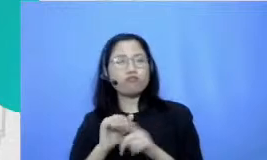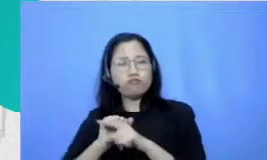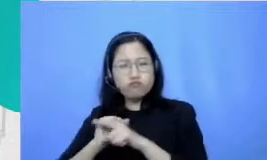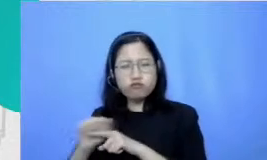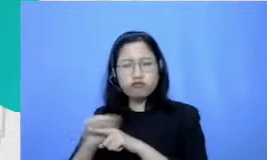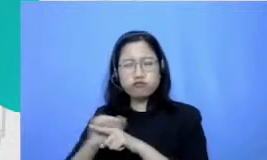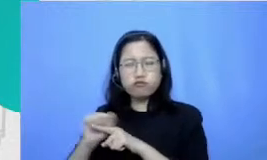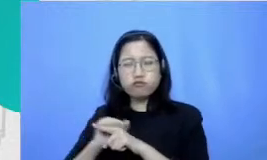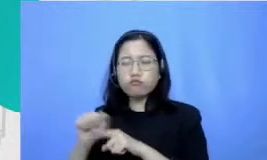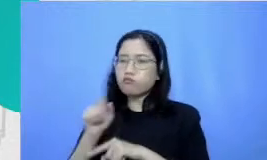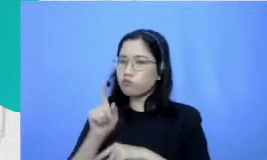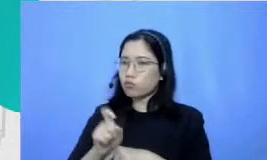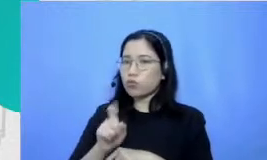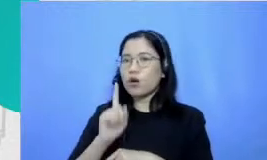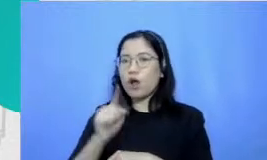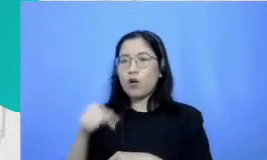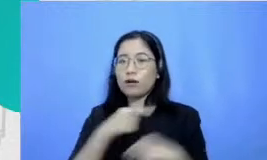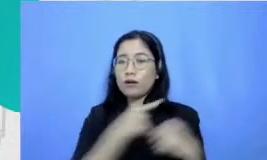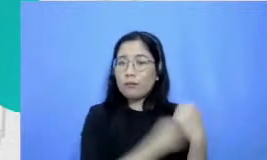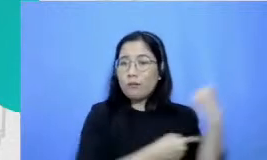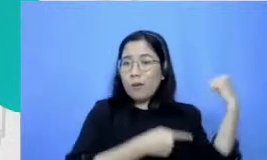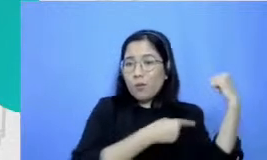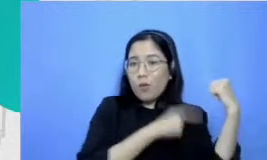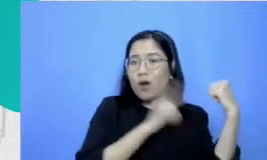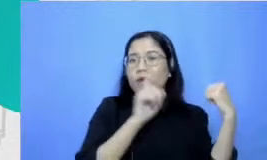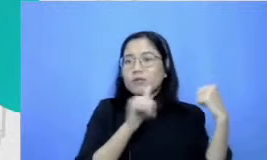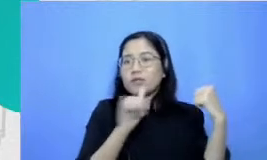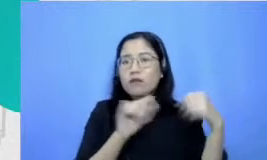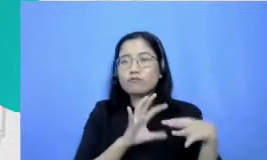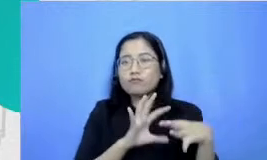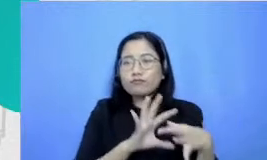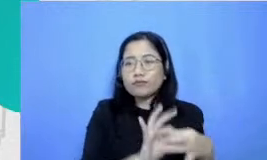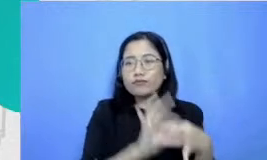bicara Bagaimana kemampuan kita membina hubungan dengan orang lain itu kan turunannya kan emosional